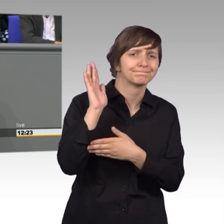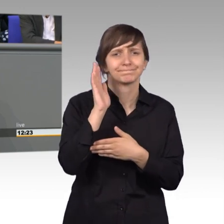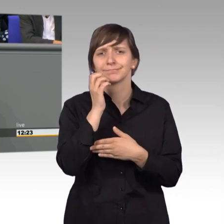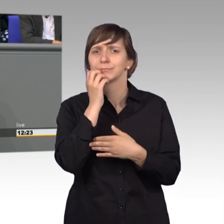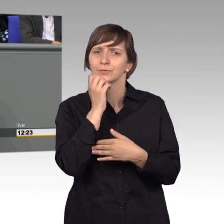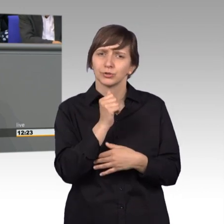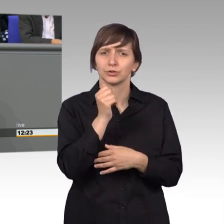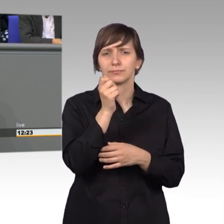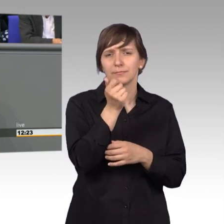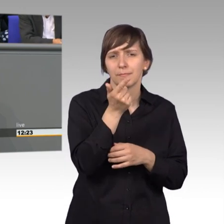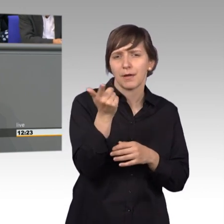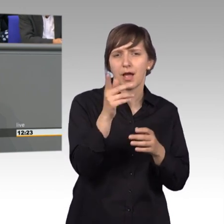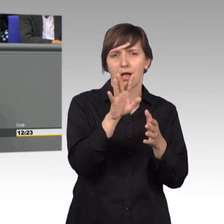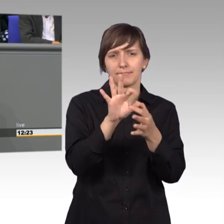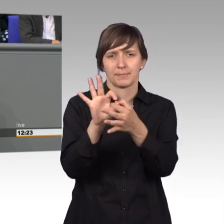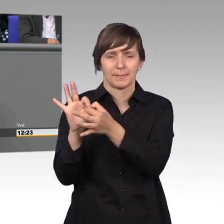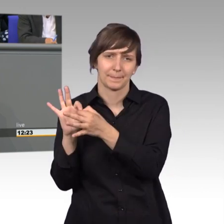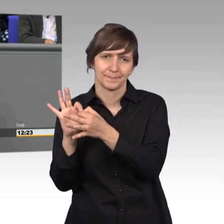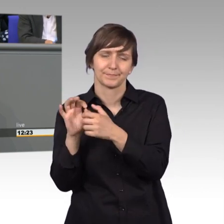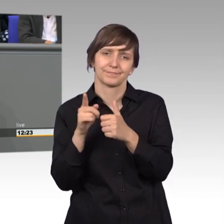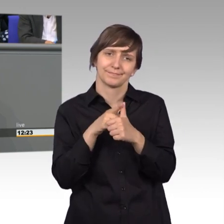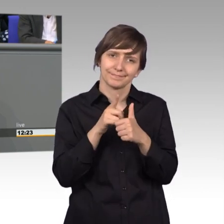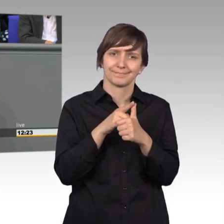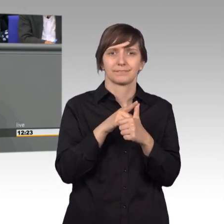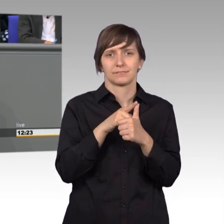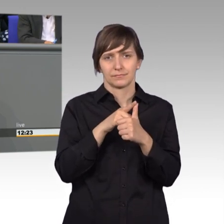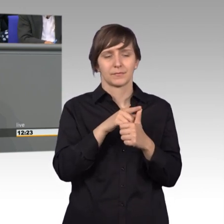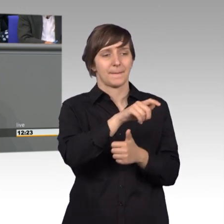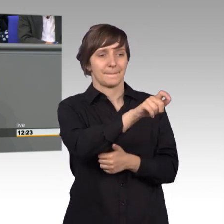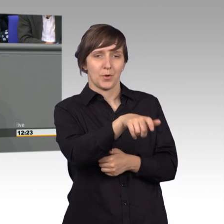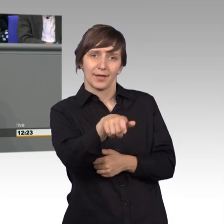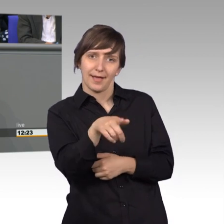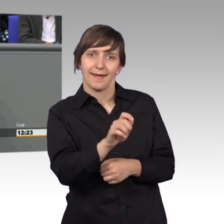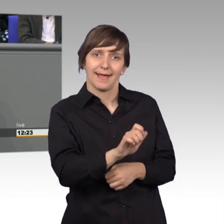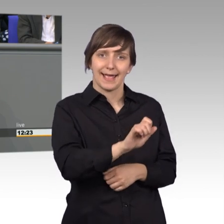Erinnerung rufen. Erster Ansprechpartner für Bürger, das sind wir Abgeordneten